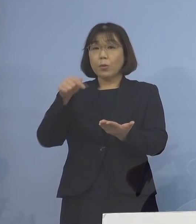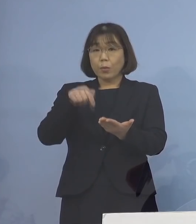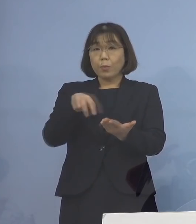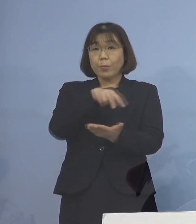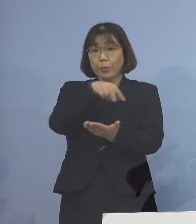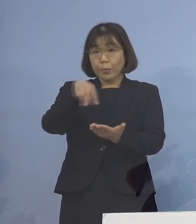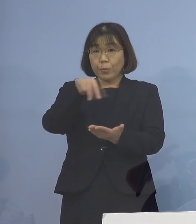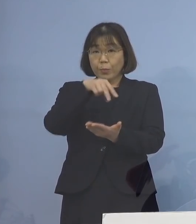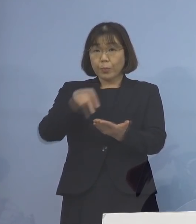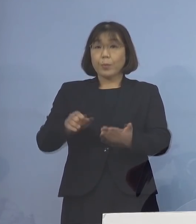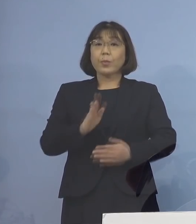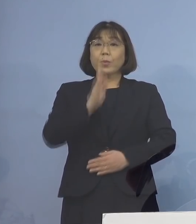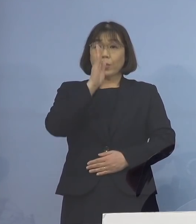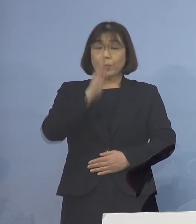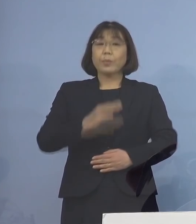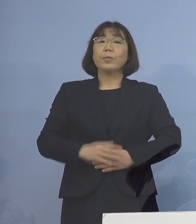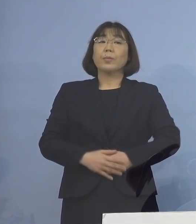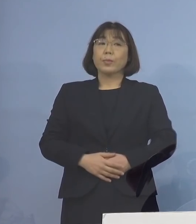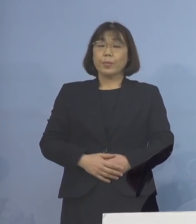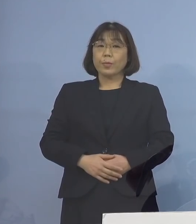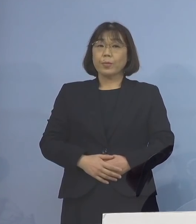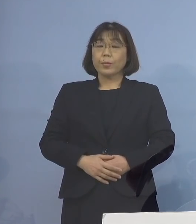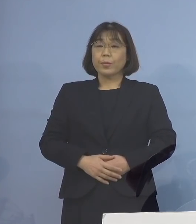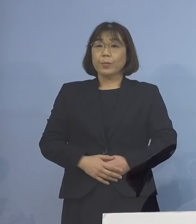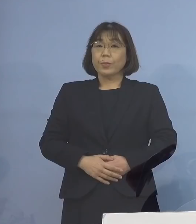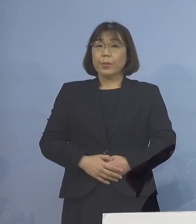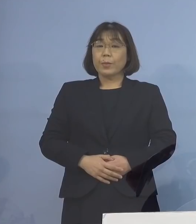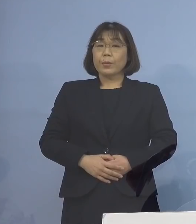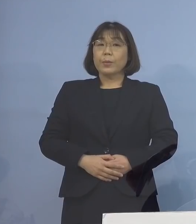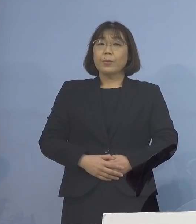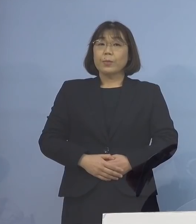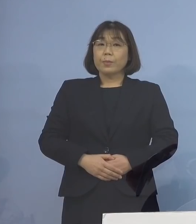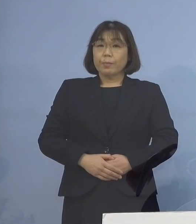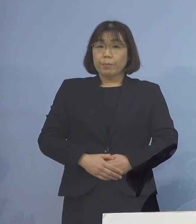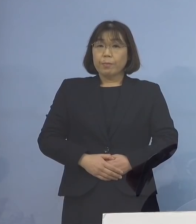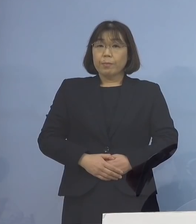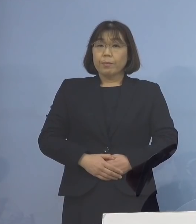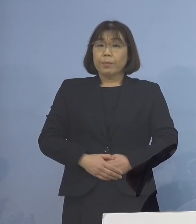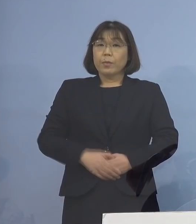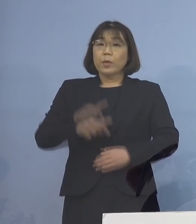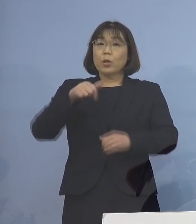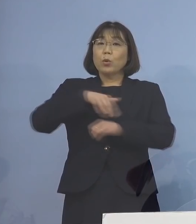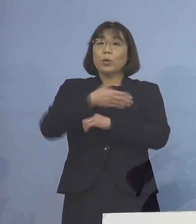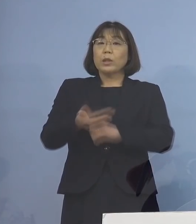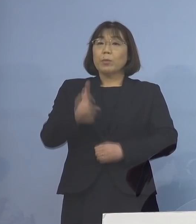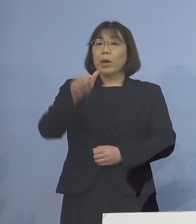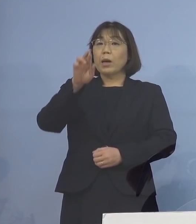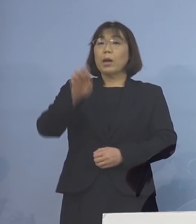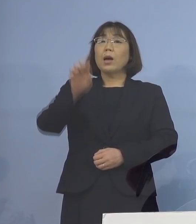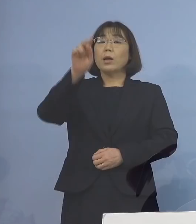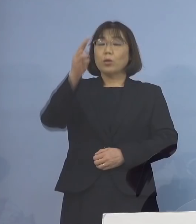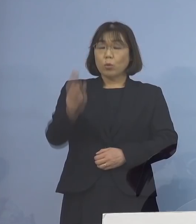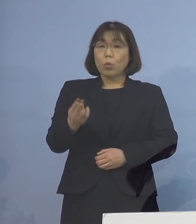資料をご参照願います これを受けまして「とくしまアラート」 に関わる指標について